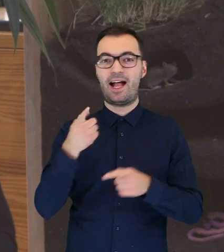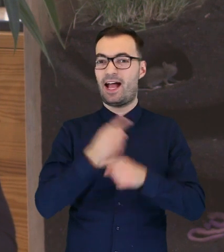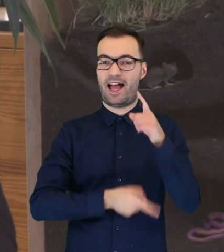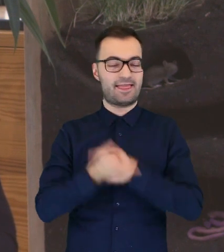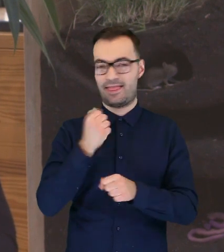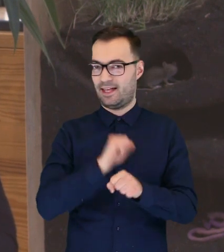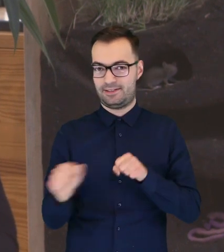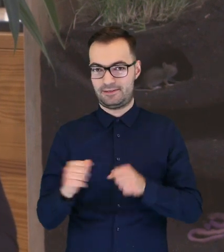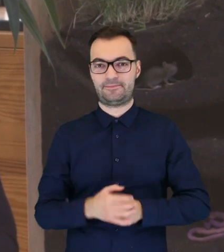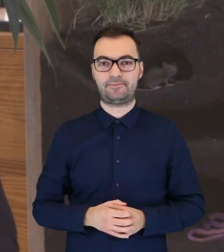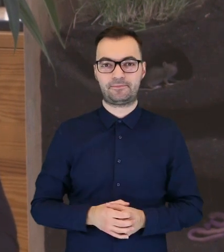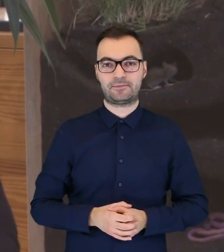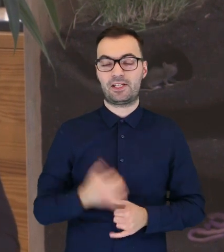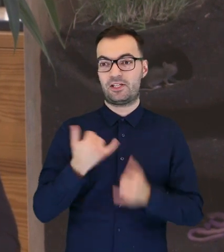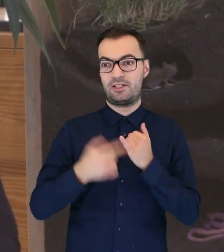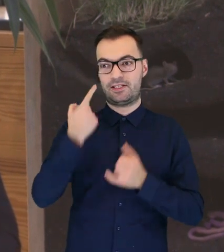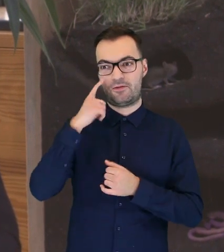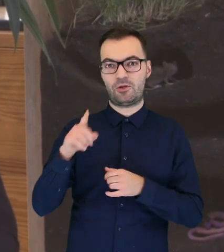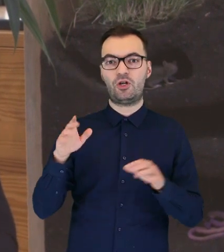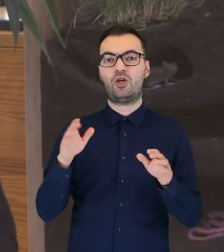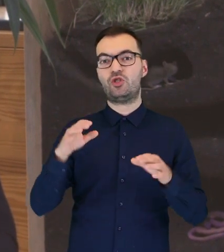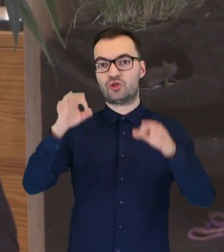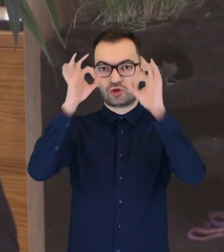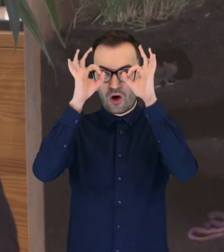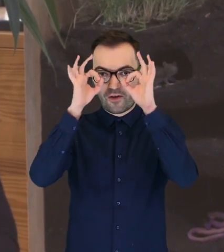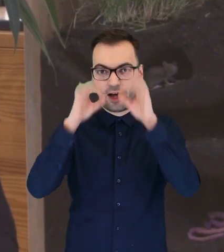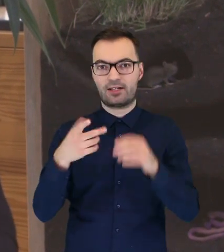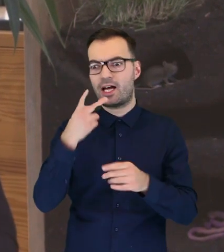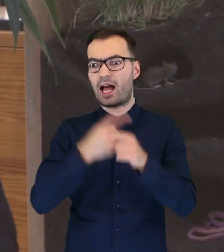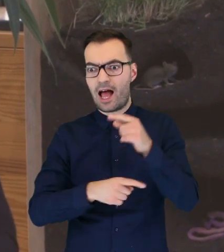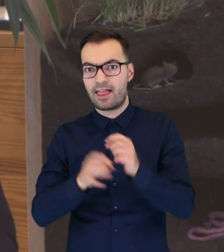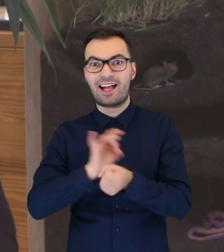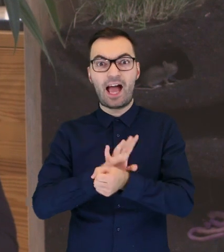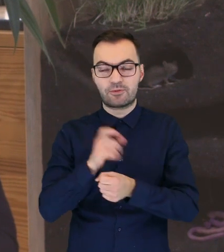Jeżeli widzimy, że taka sowa, która znalazła się na ziemi, jest ranna, gdzieś widać krew,